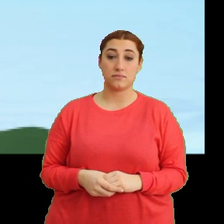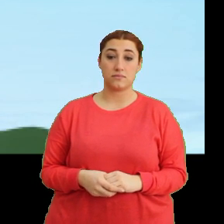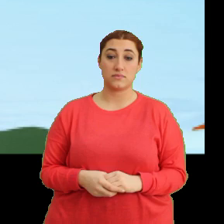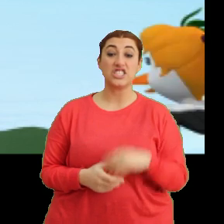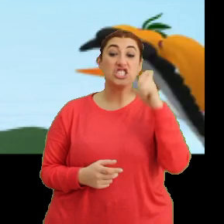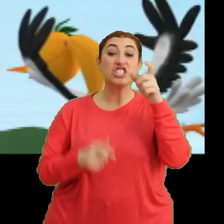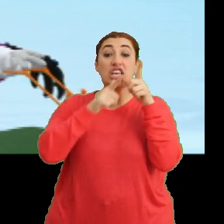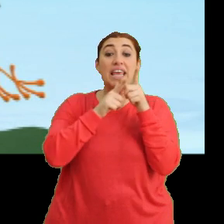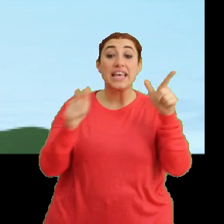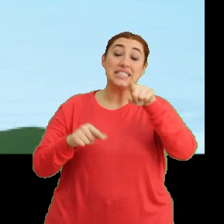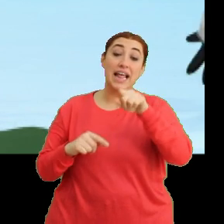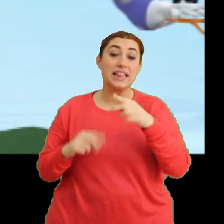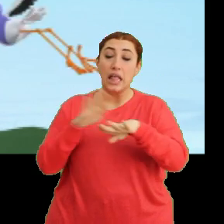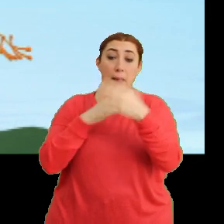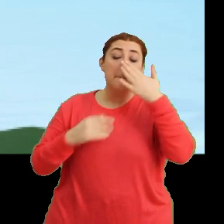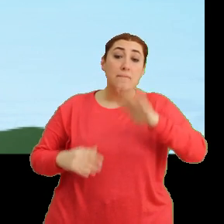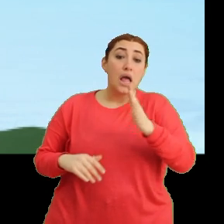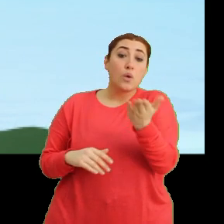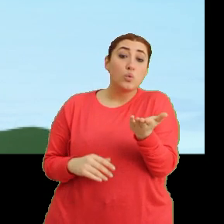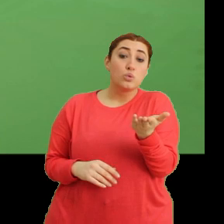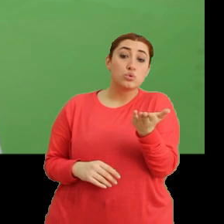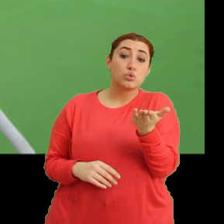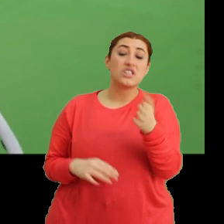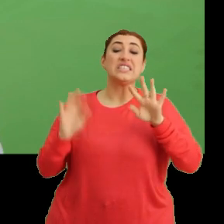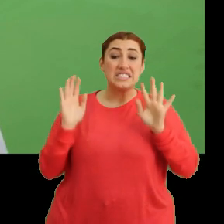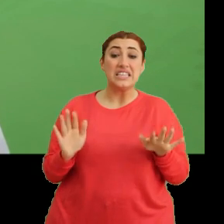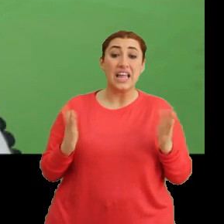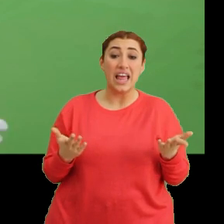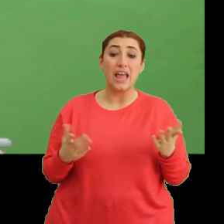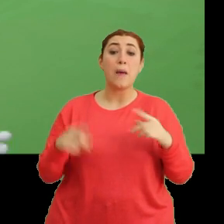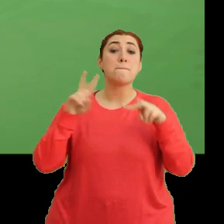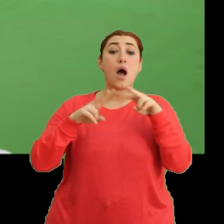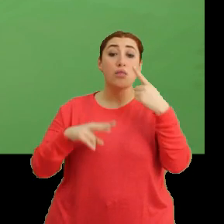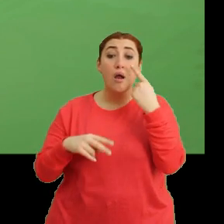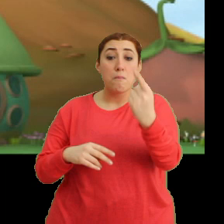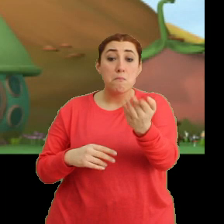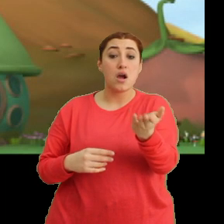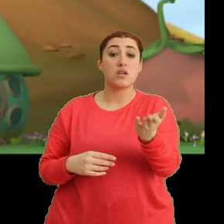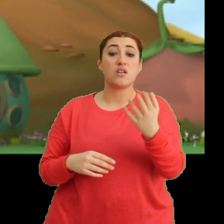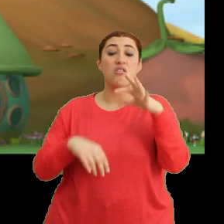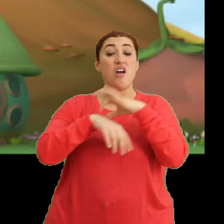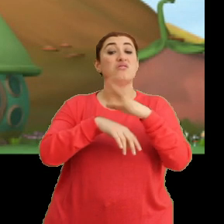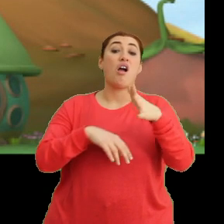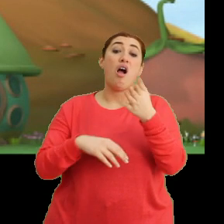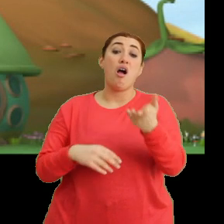Ciciki, sen neden bekliyorsun? Şey Mantar'a baksana. Hasta galiba.